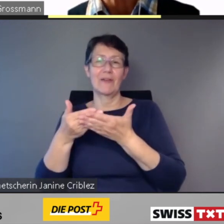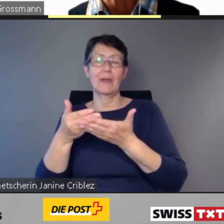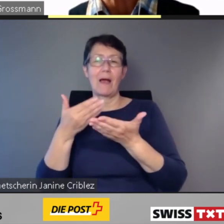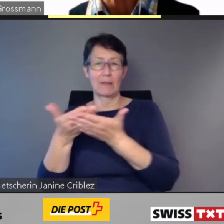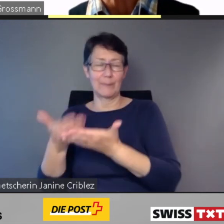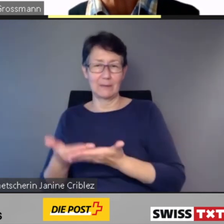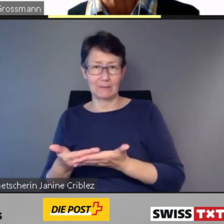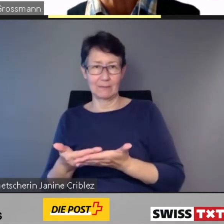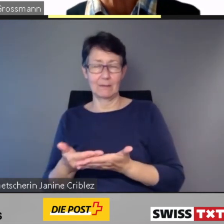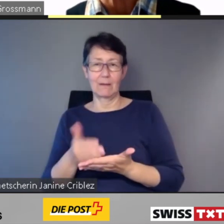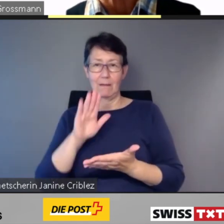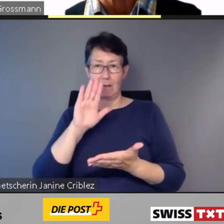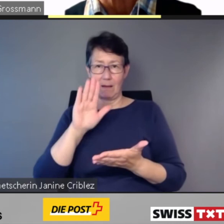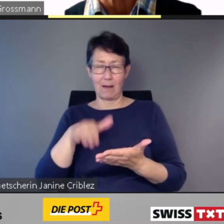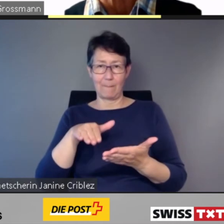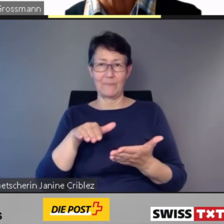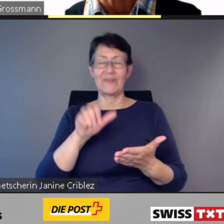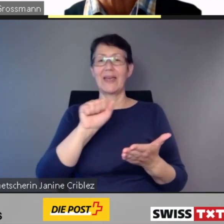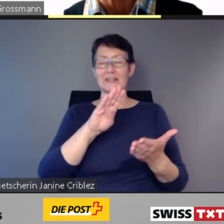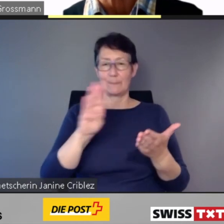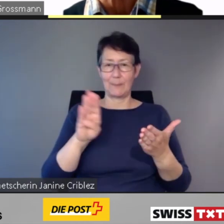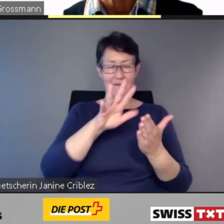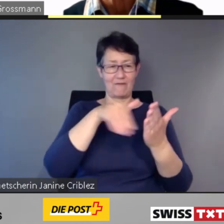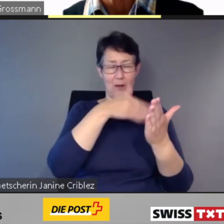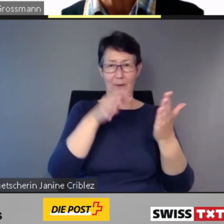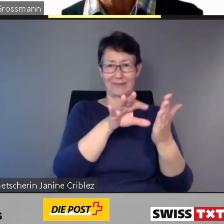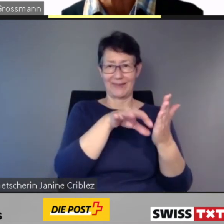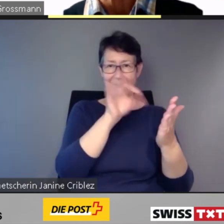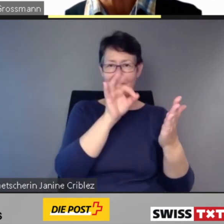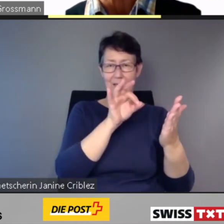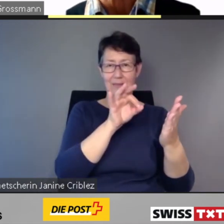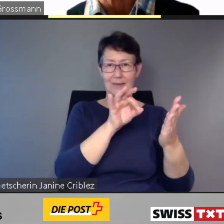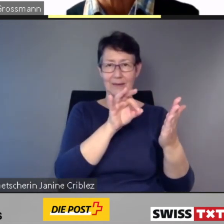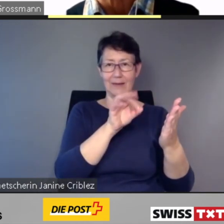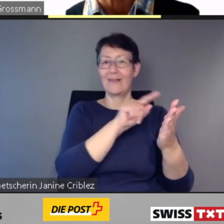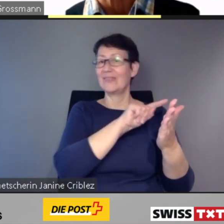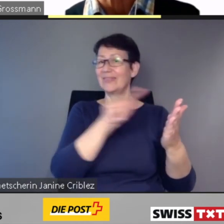der nicht barrierefreien Verbindung.